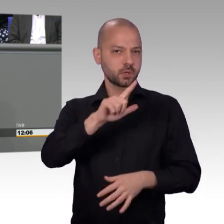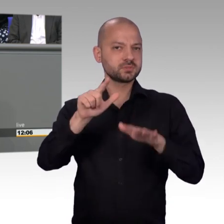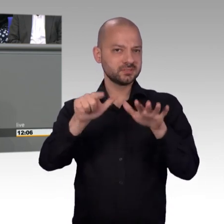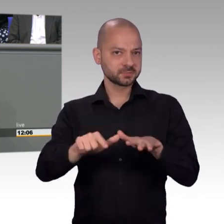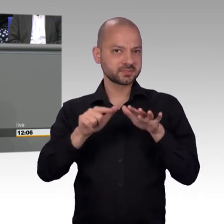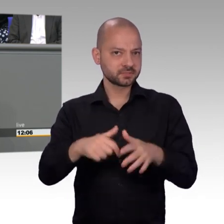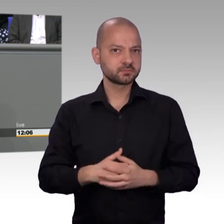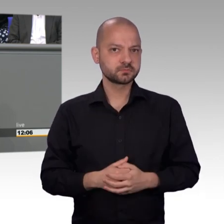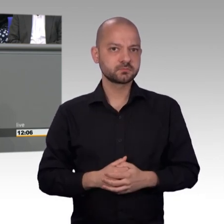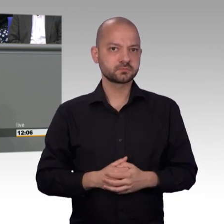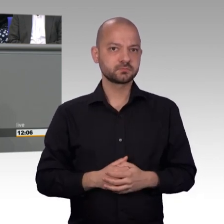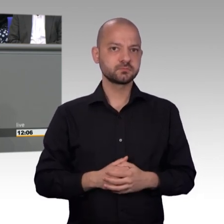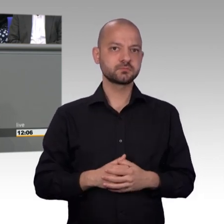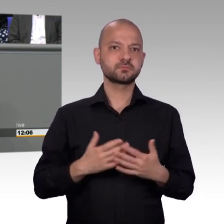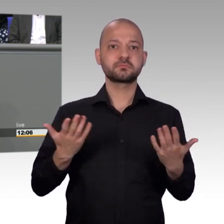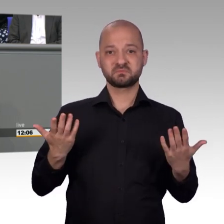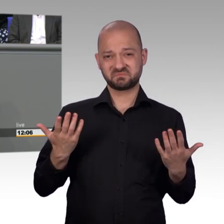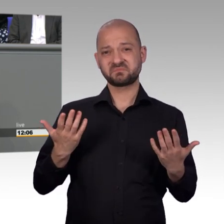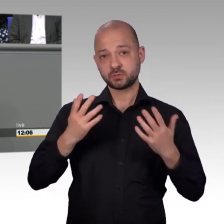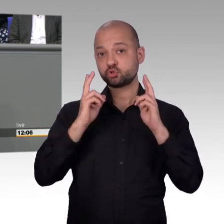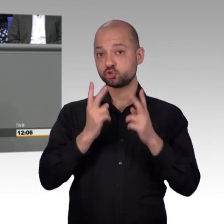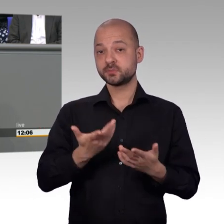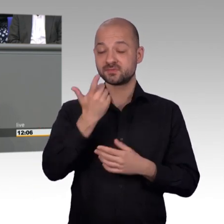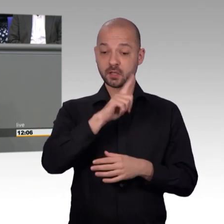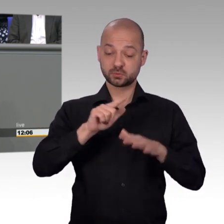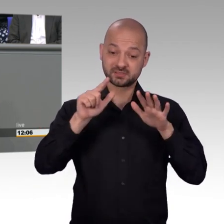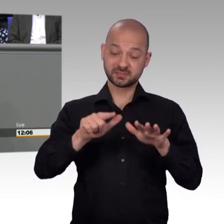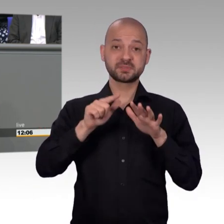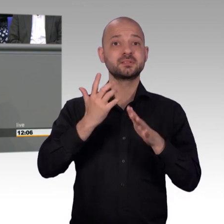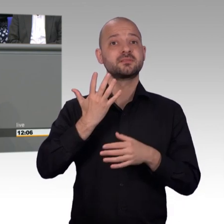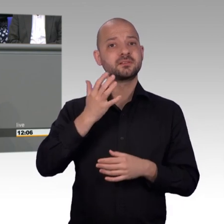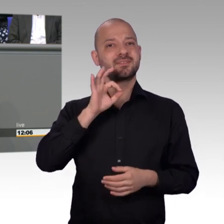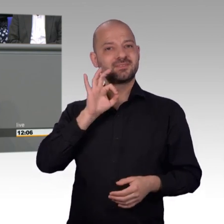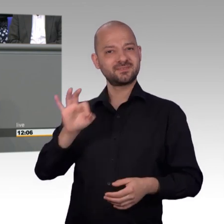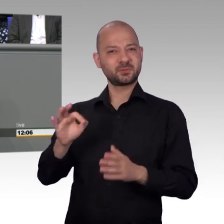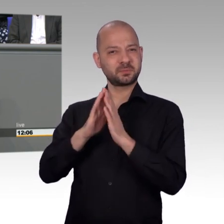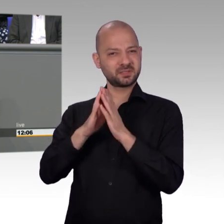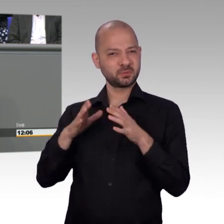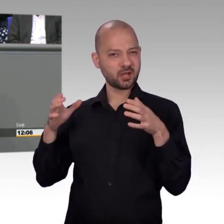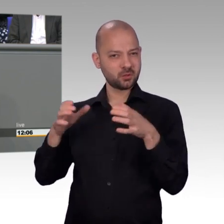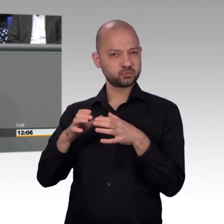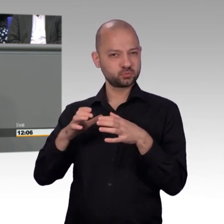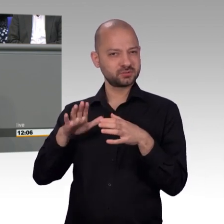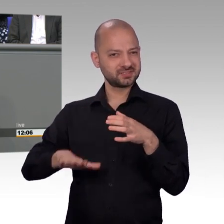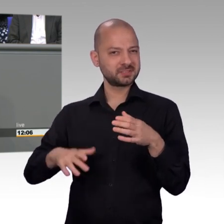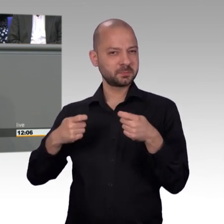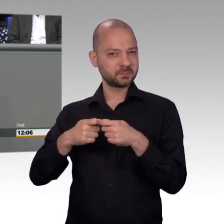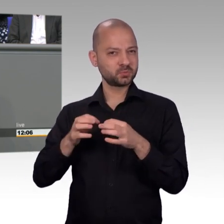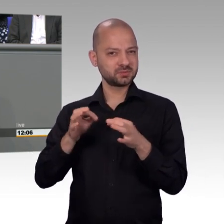Aber der Petitionsausschuss war einer der drei Ausschüsse, die als erste Ausschüsse des neuen Bundestages